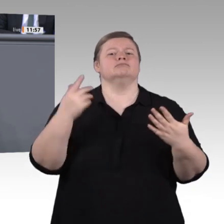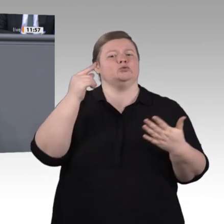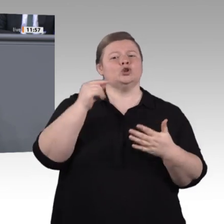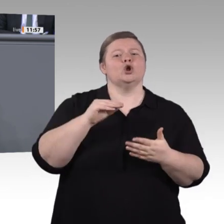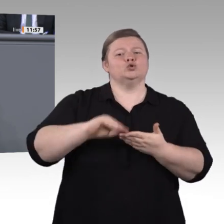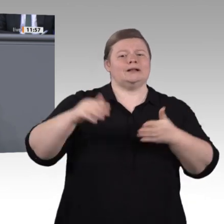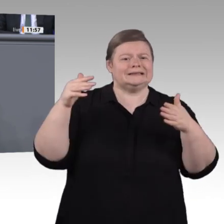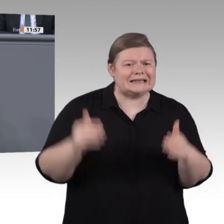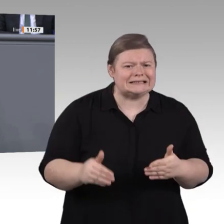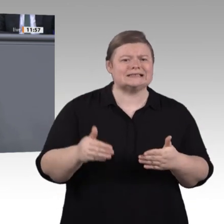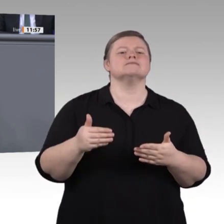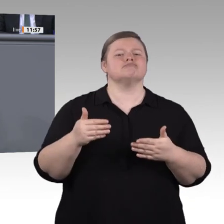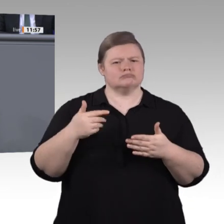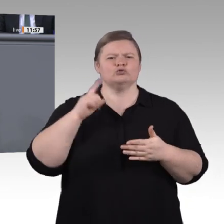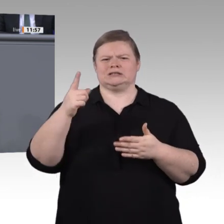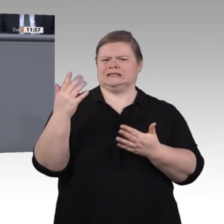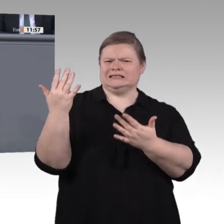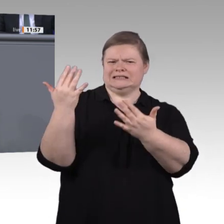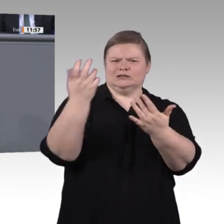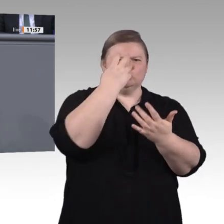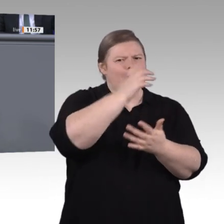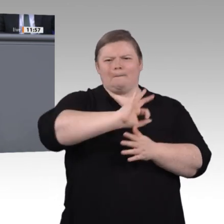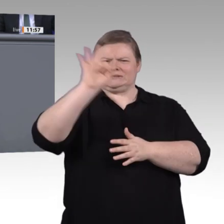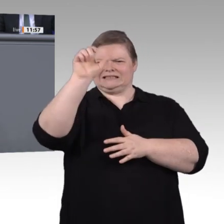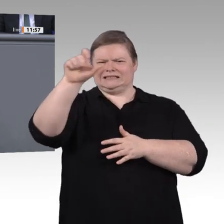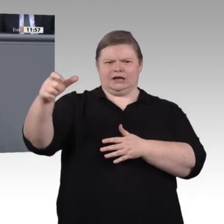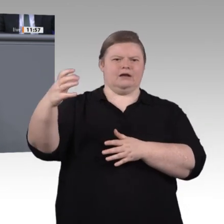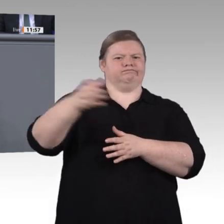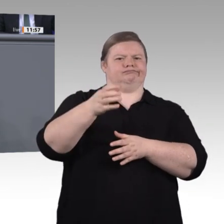Jahren, vor allem in den Metallund Elektroberufen. Stellen wir uns dieser Herausforderung,